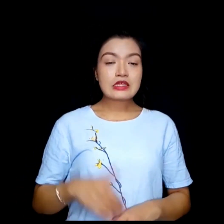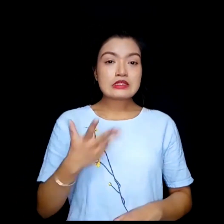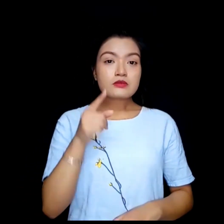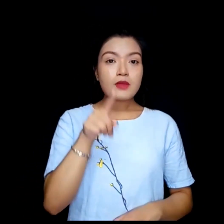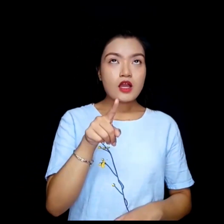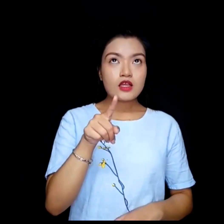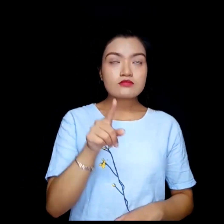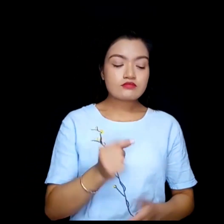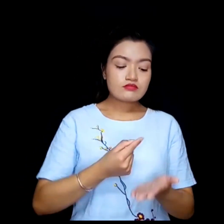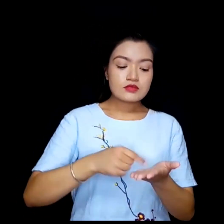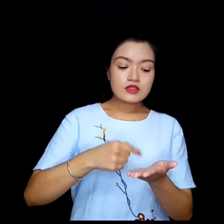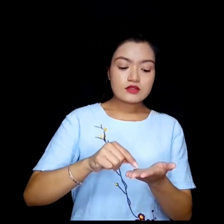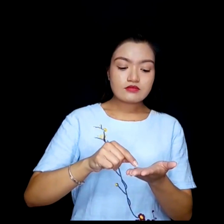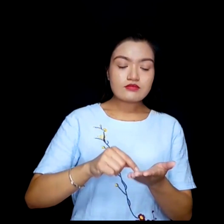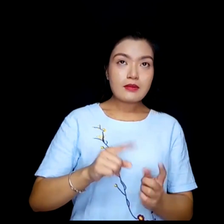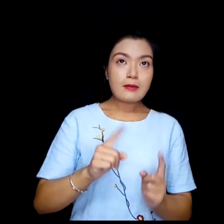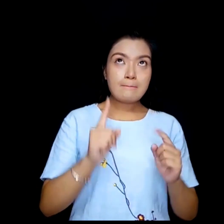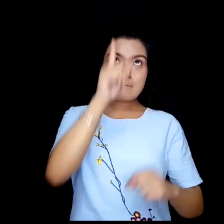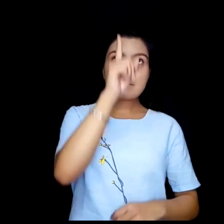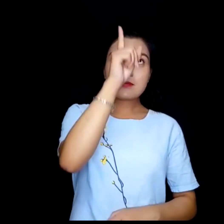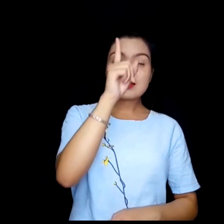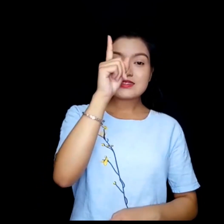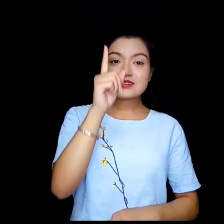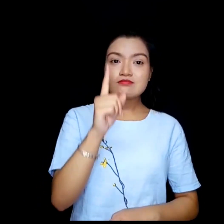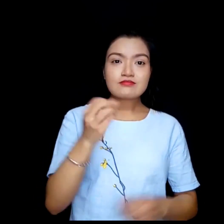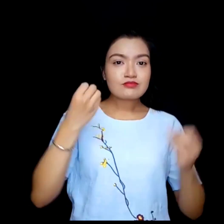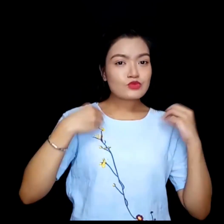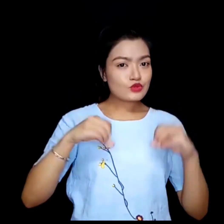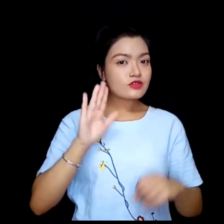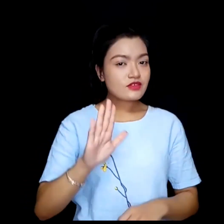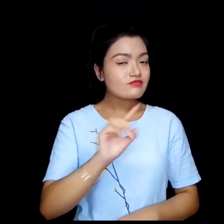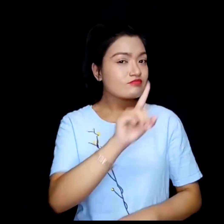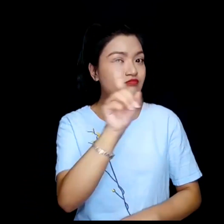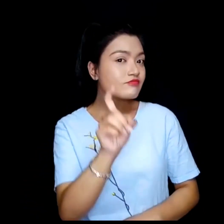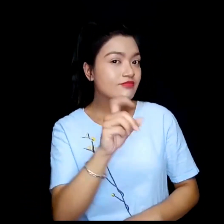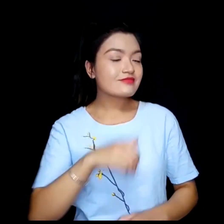के तपाई शीर्षकमा पाठ प्रयोग गर्न चहानुहुन्छ ?